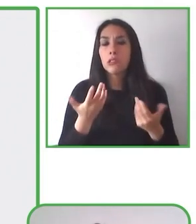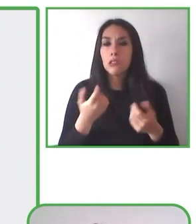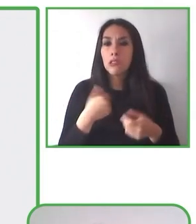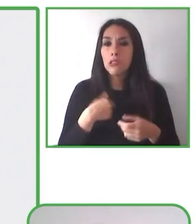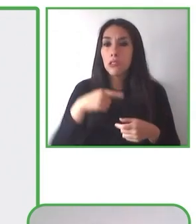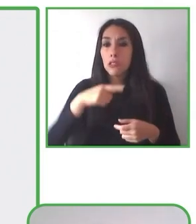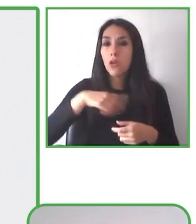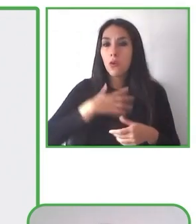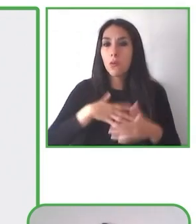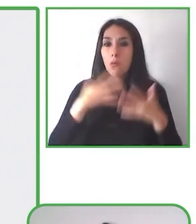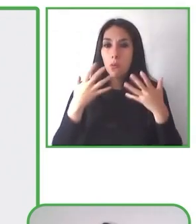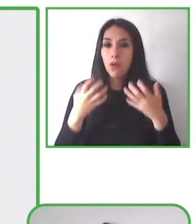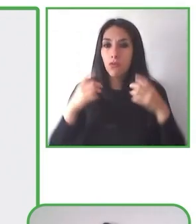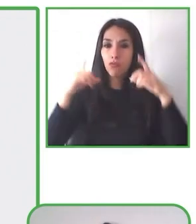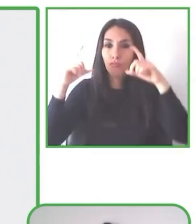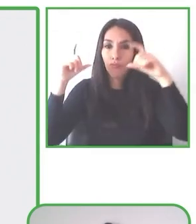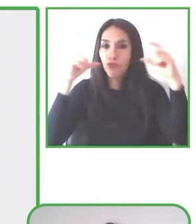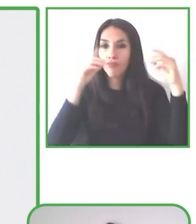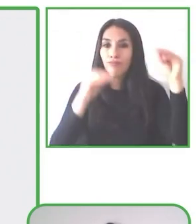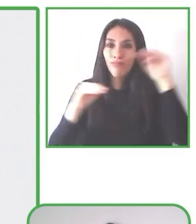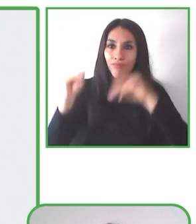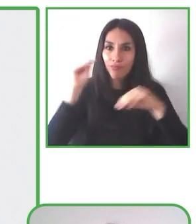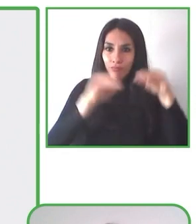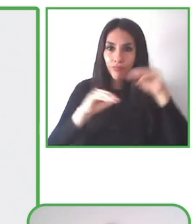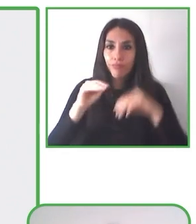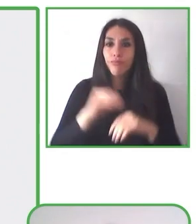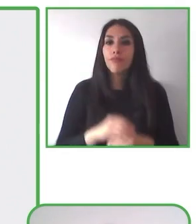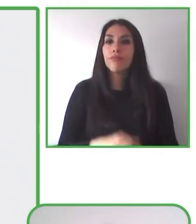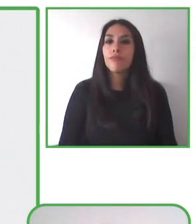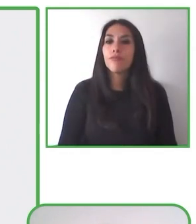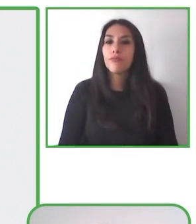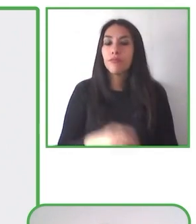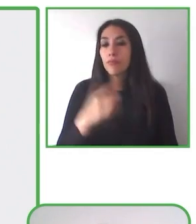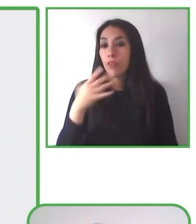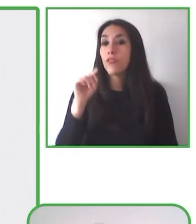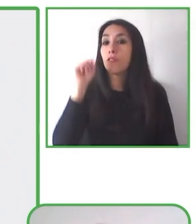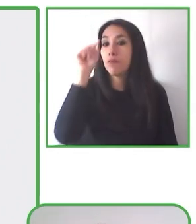de senderismo y desde ahí incorporarse a la vida laboral.